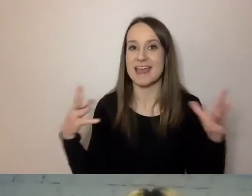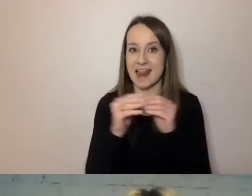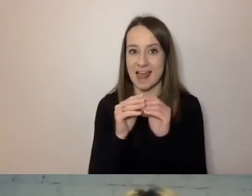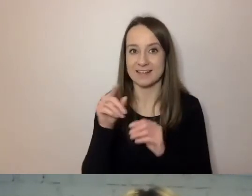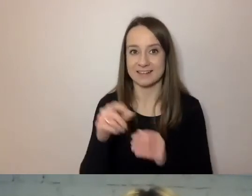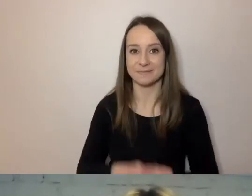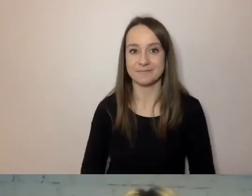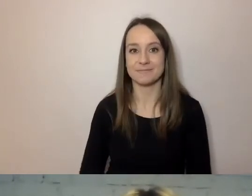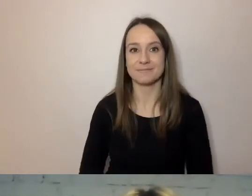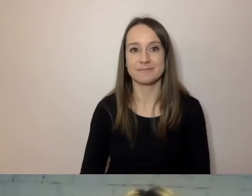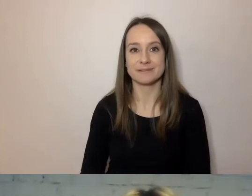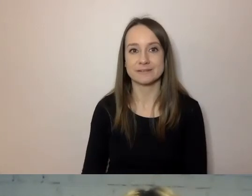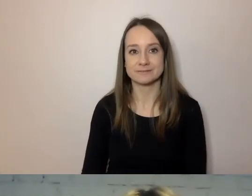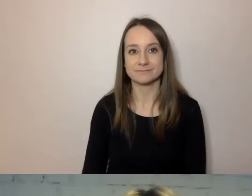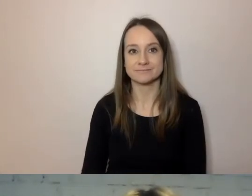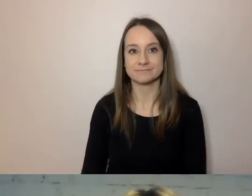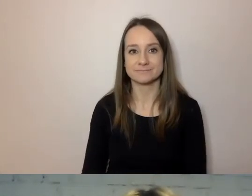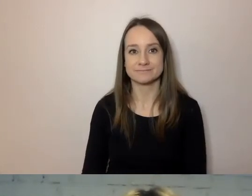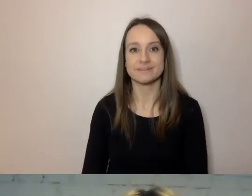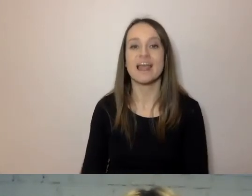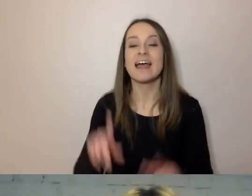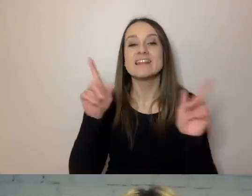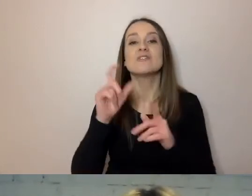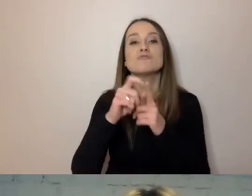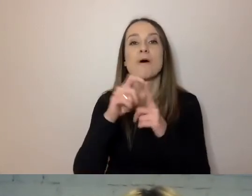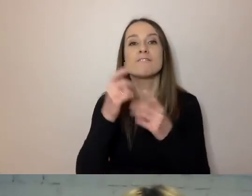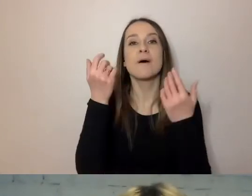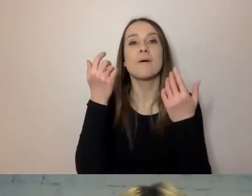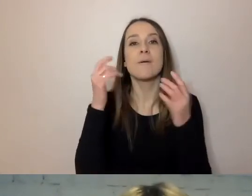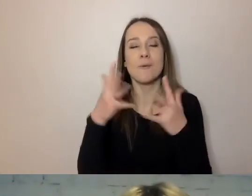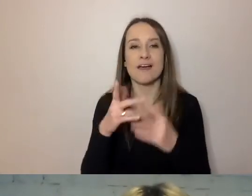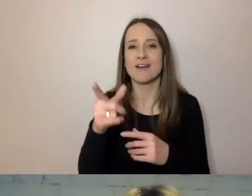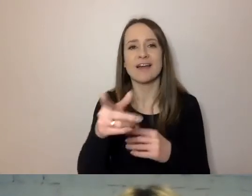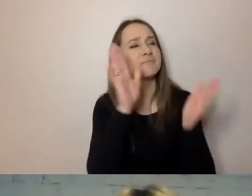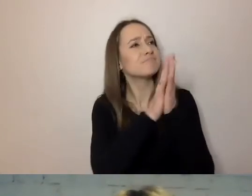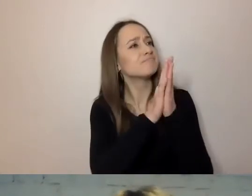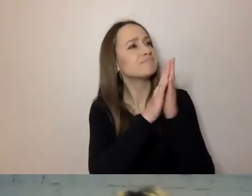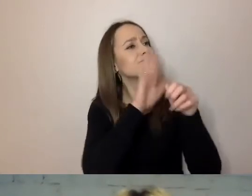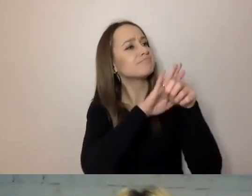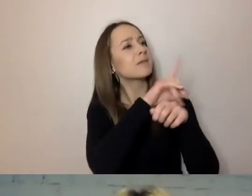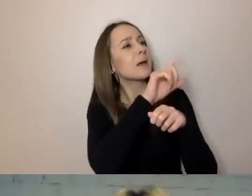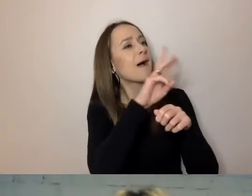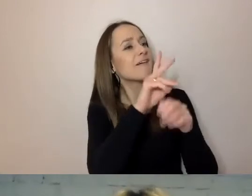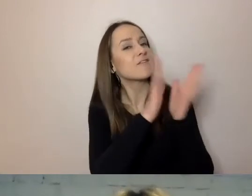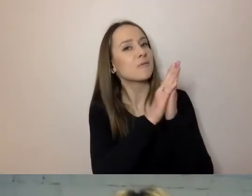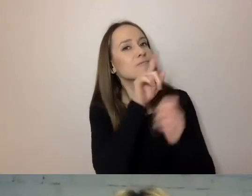Zaczniemy od prostego słowa. MAŁGORZATA: Pawle, jeszcze sekundka. Wtrącenie malutkie.